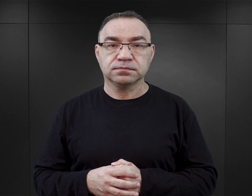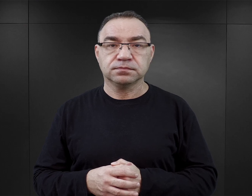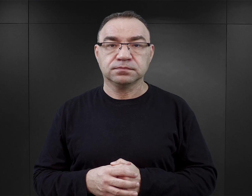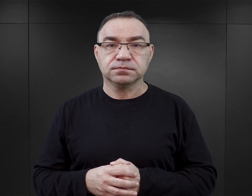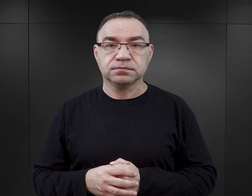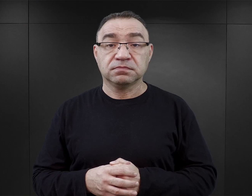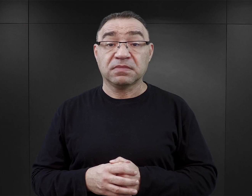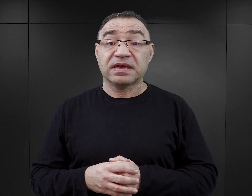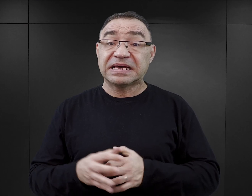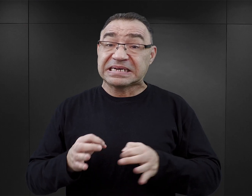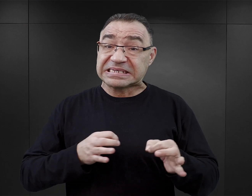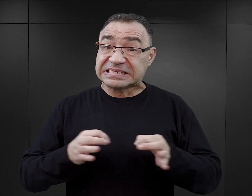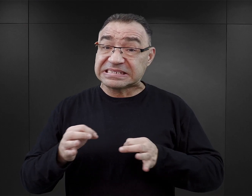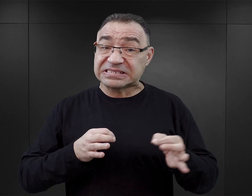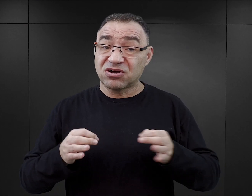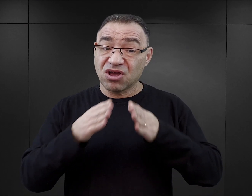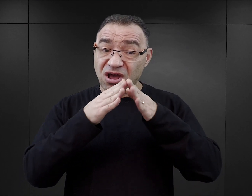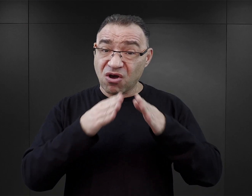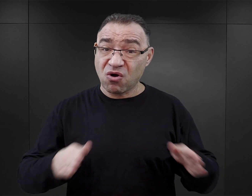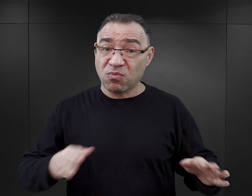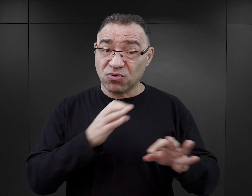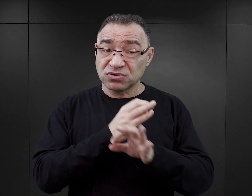Historia obozu Auschwitz jest niezwykle złożona.